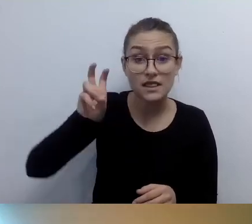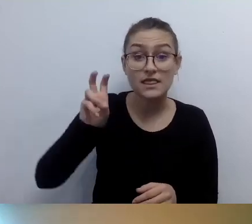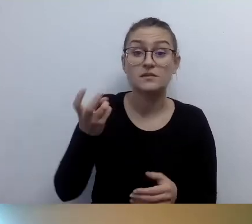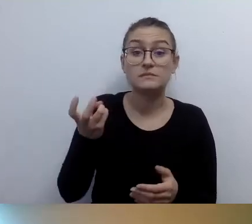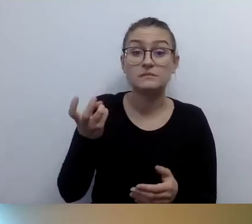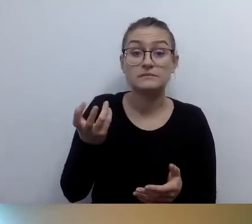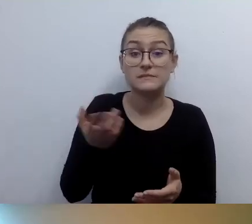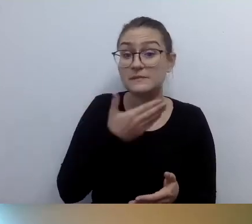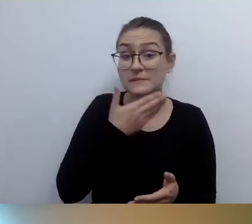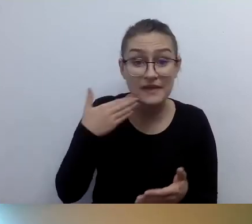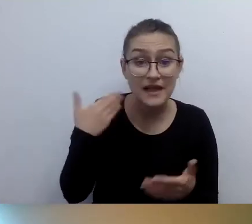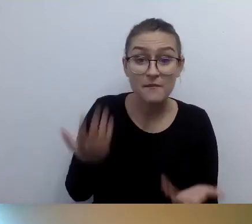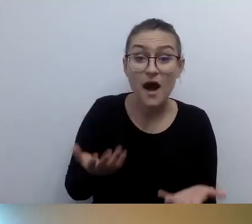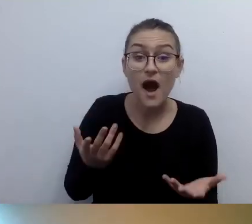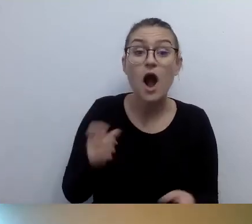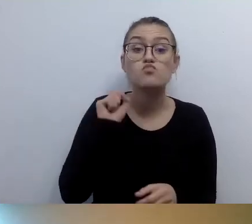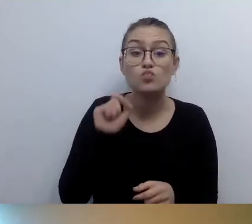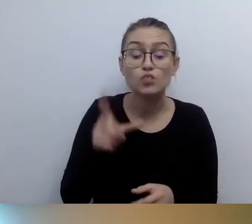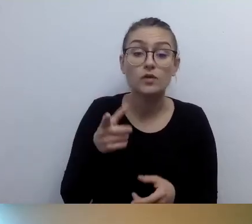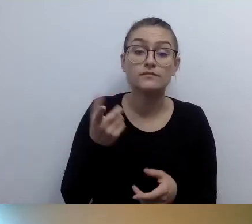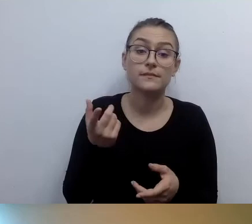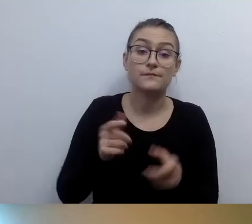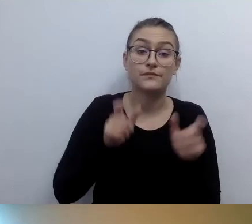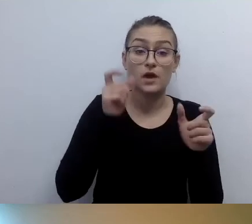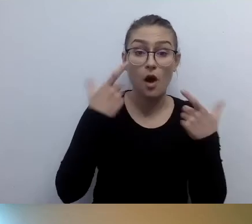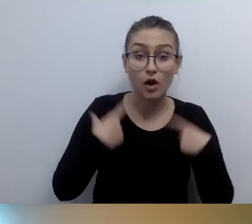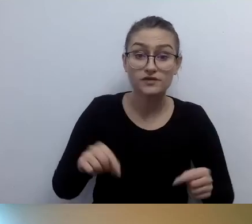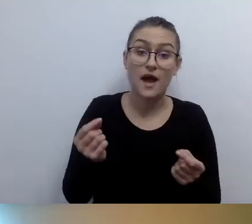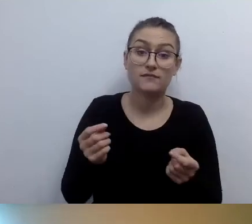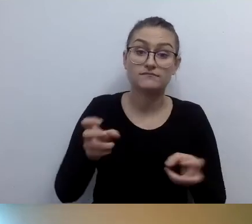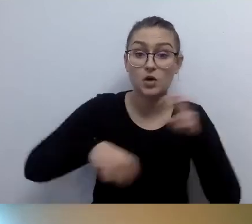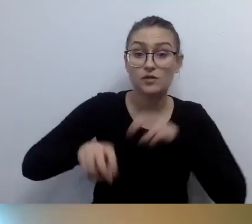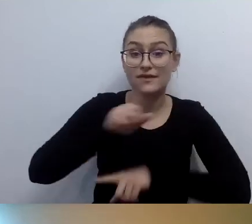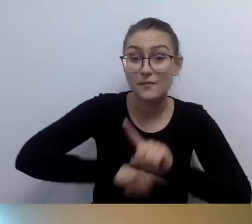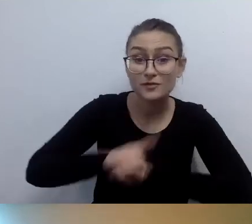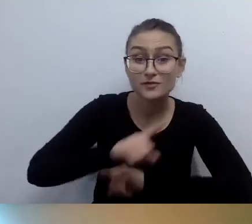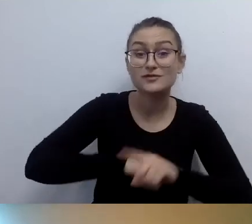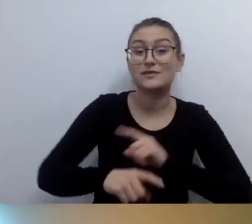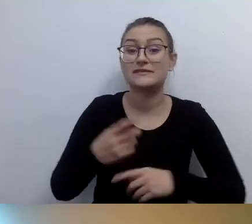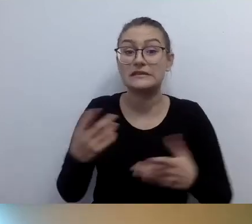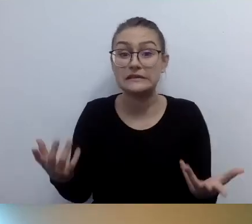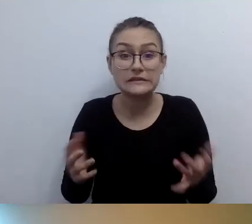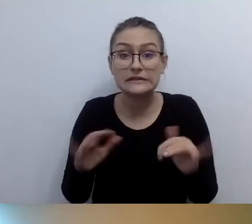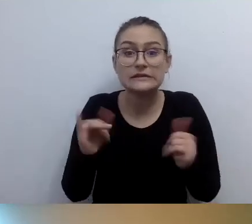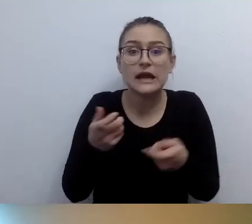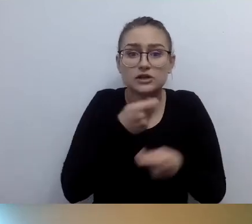Sytuacja dotyczy urzędu, który obejmuje kilka budynków dwupiętrowych bez windy. Jak w tym przypadku rozwiązać problem z dostępnością?